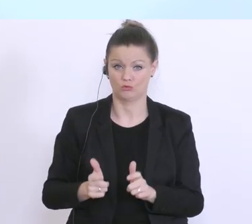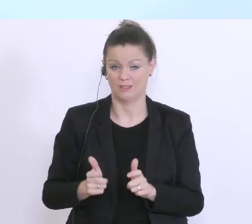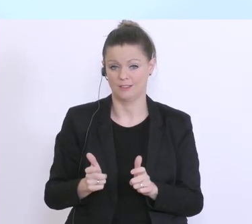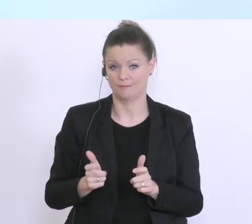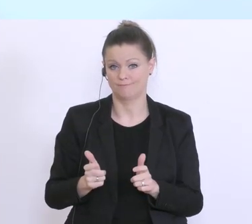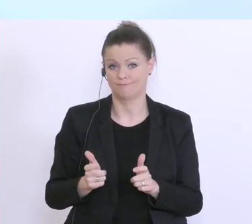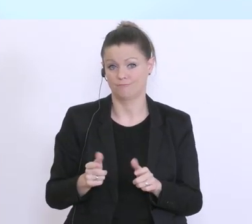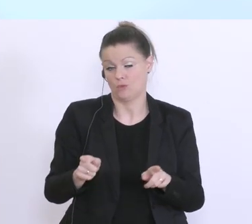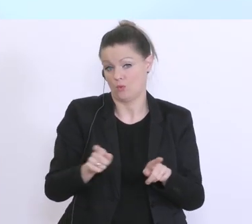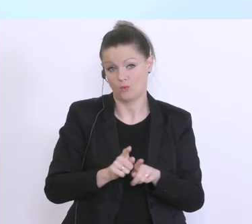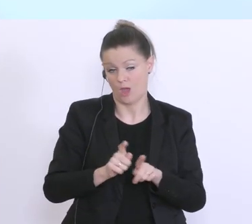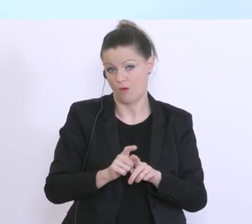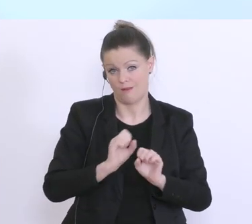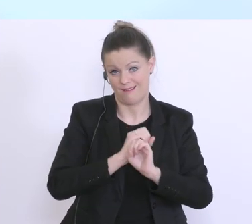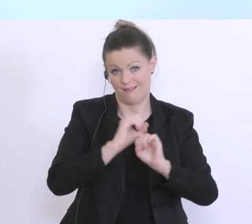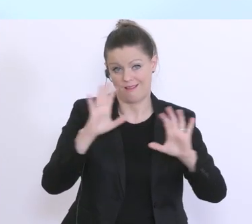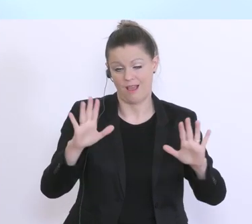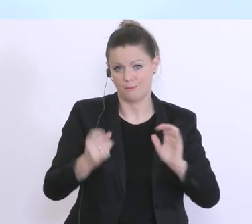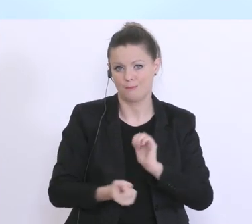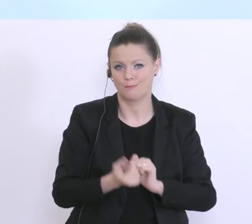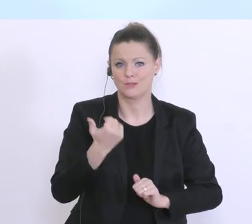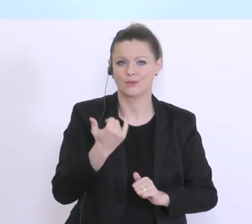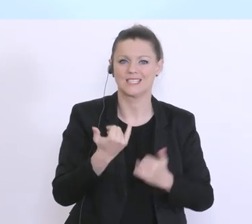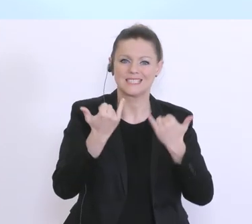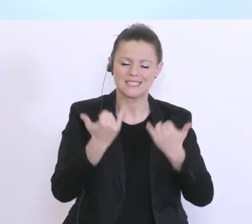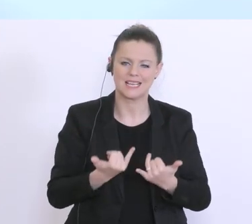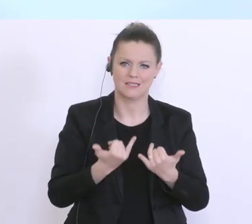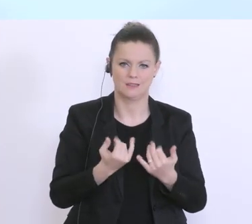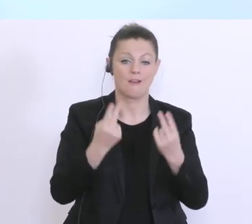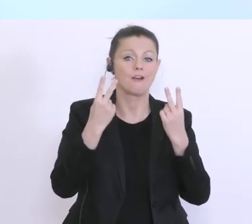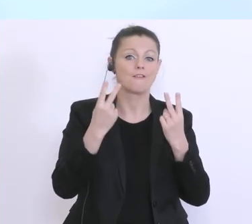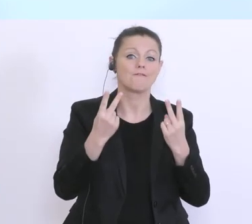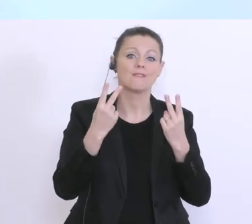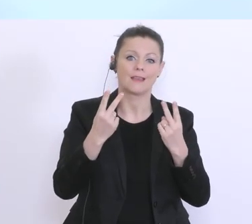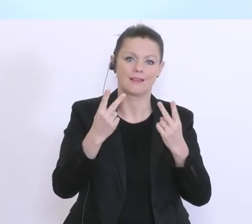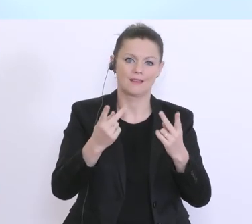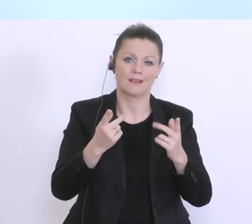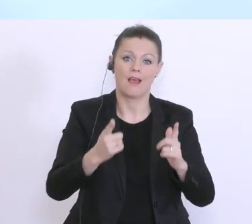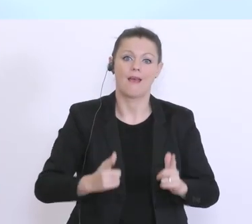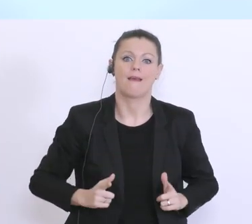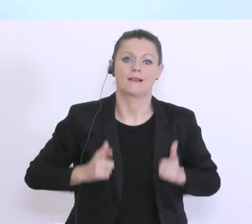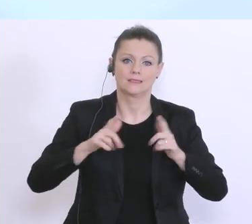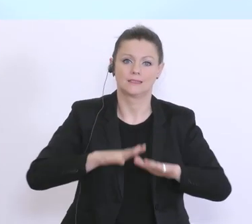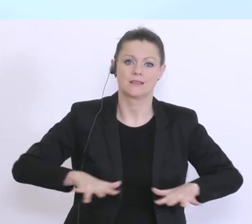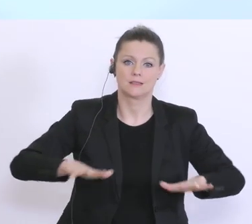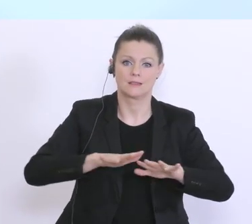und das ist gerade jetzt auch extrem wichtig existenziellen Bedrohungen, sei es jetzt der